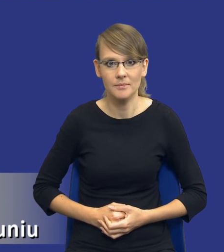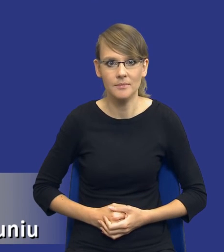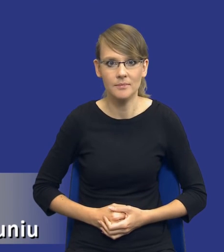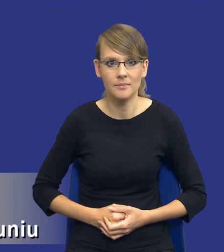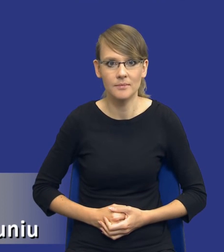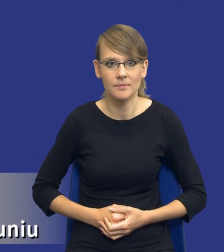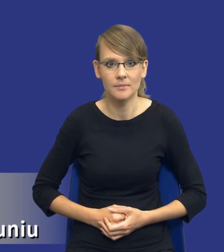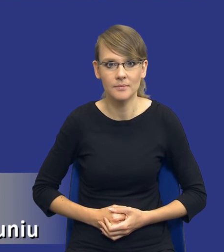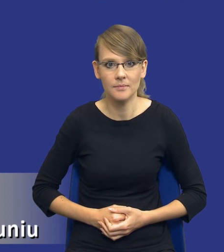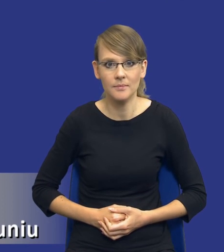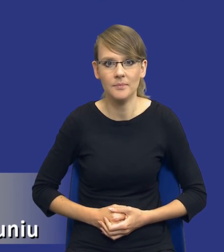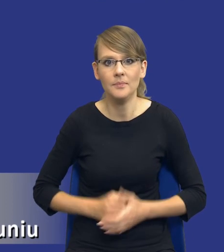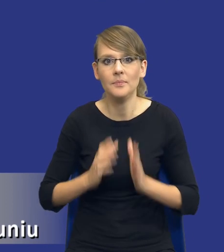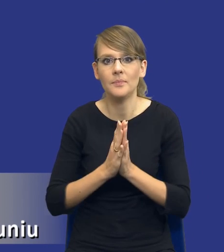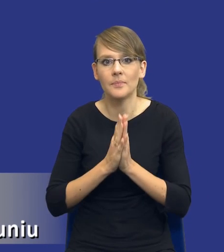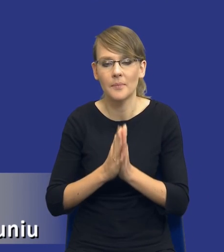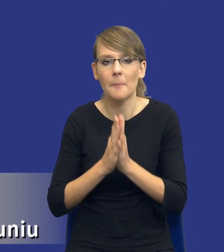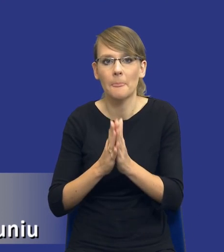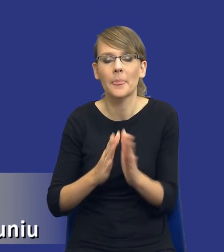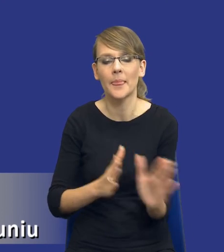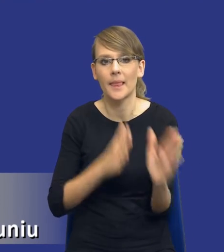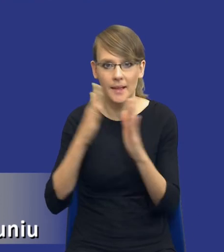Jeżeli mógłbym prosić o zmianę slajdu.